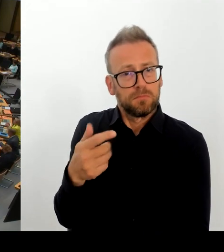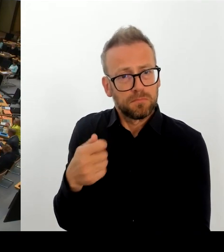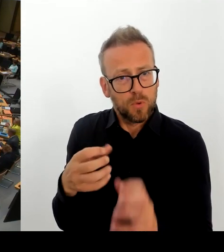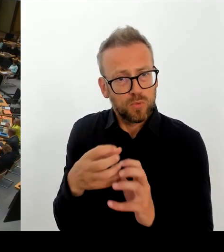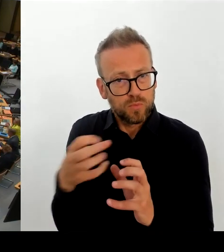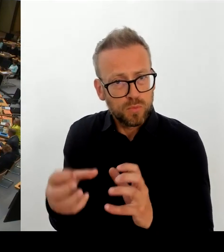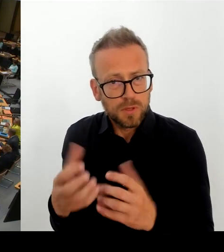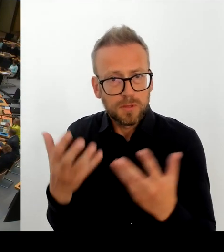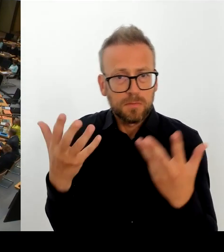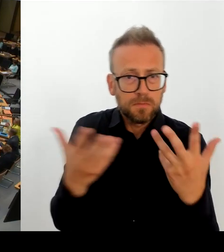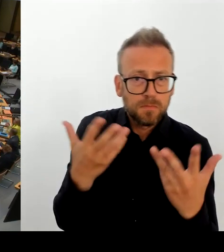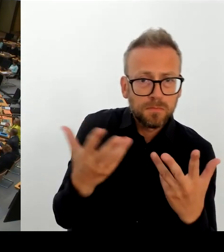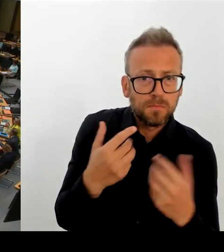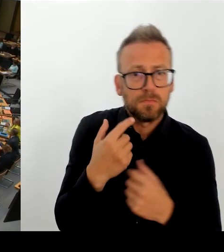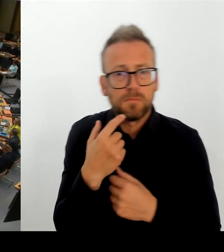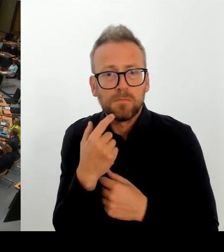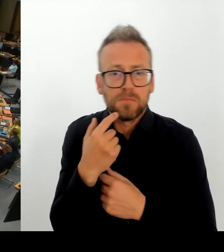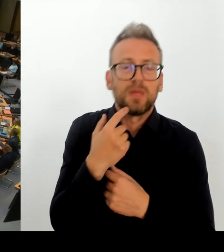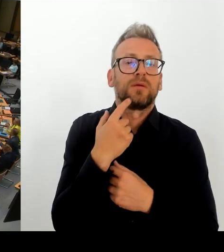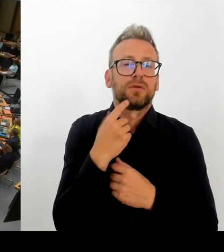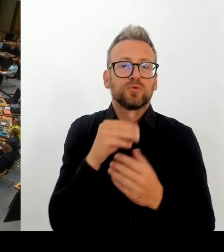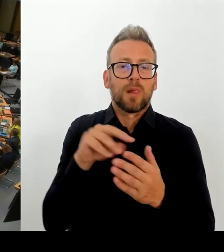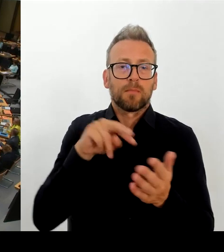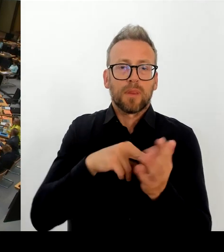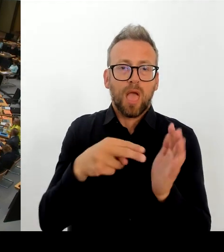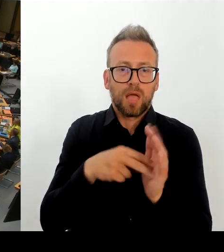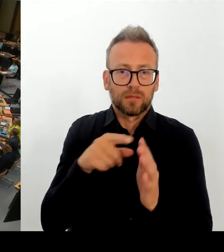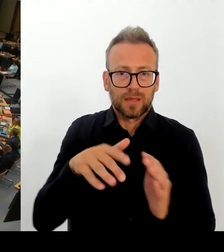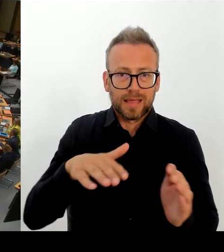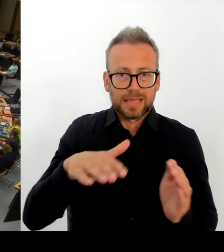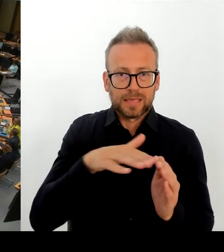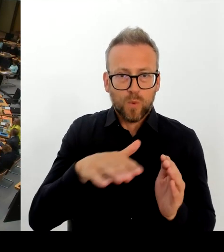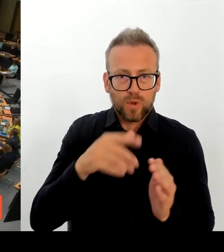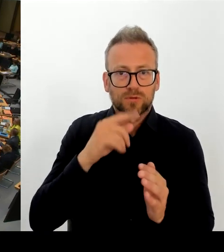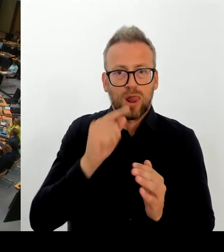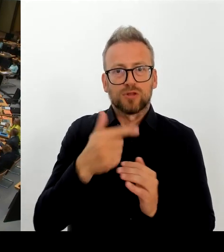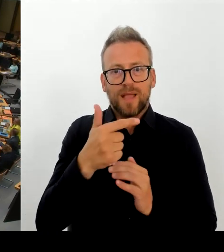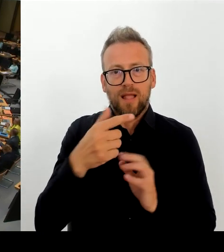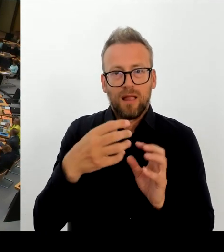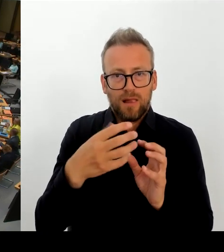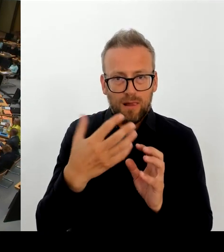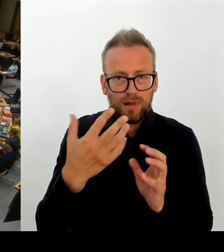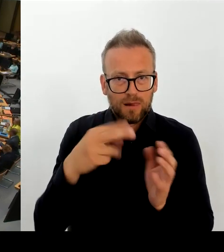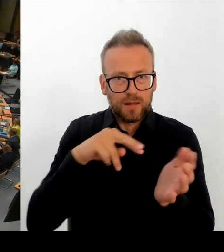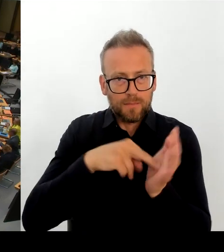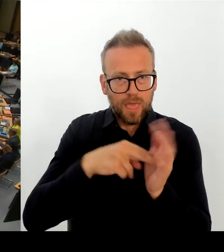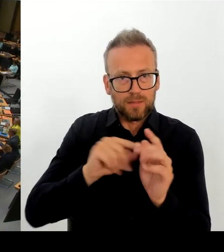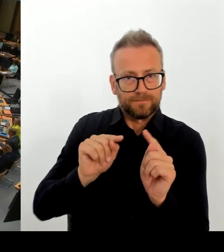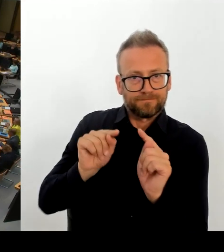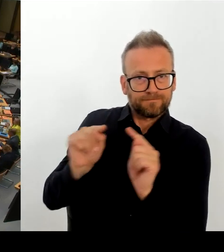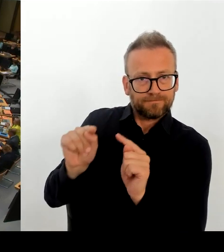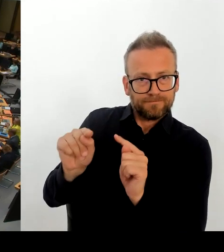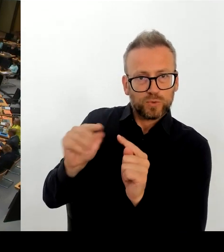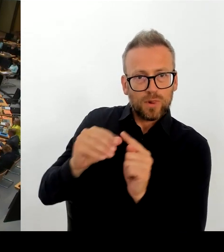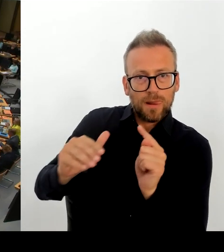nun auch im Senat angekommen. Und wie bewertet denn der Senat das von der Schulstadträtin Dr. Gorgsch und Bezirksbürgermeister Schäfer angerichtete Chaos?